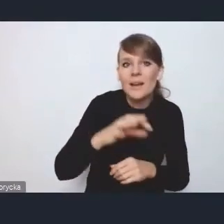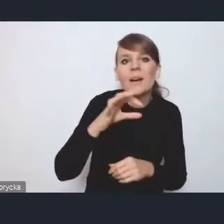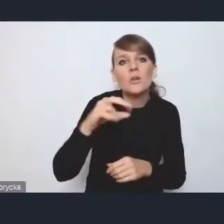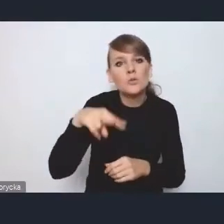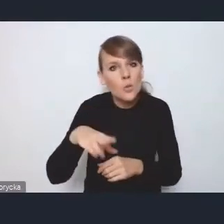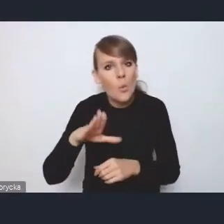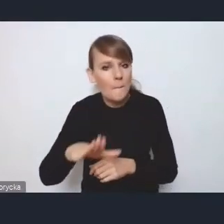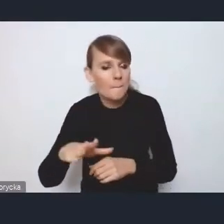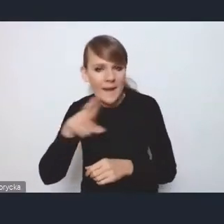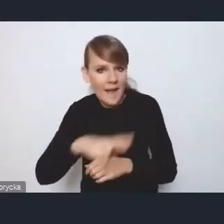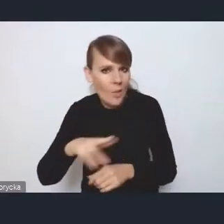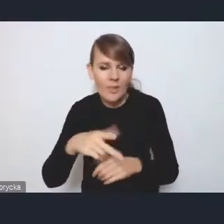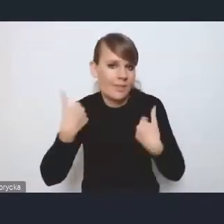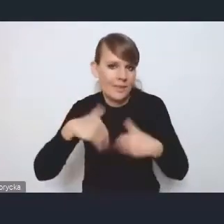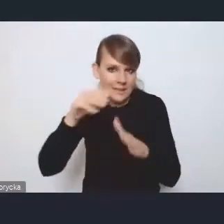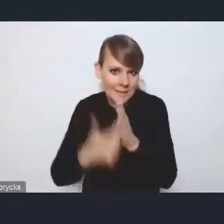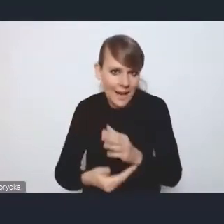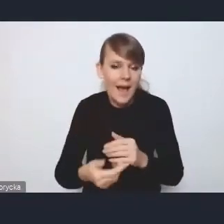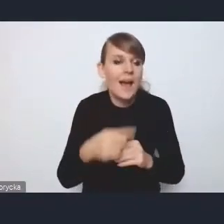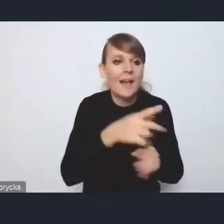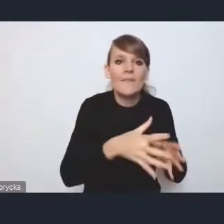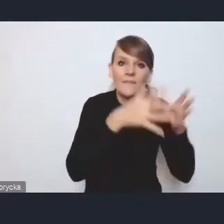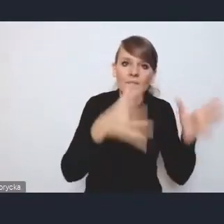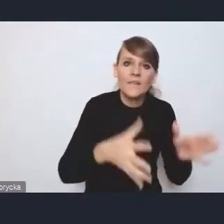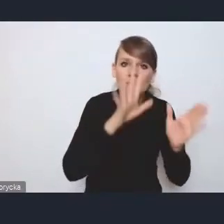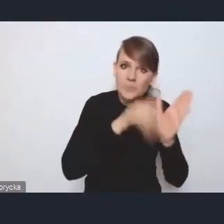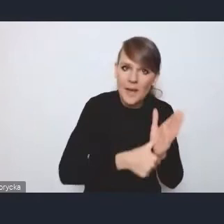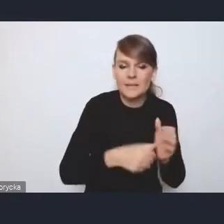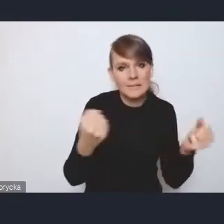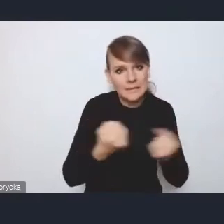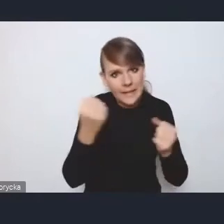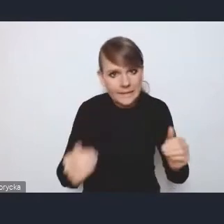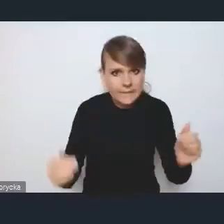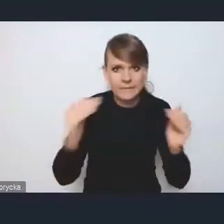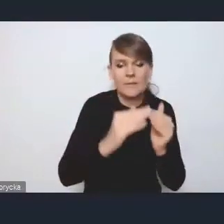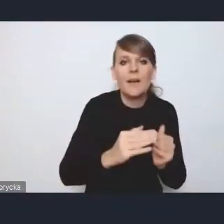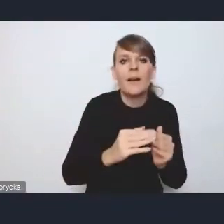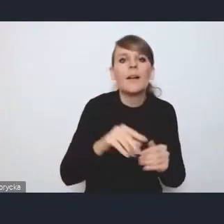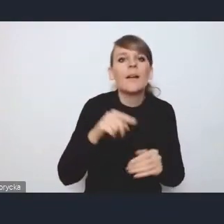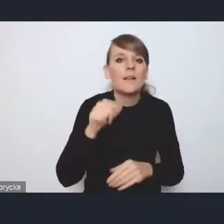tylko jakoś starały się od tych największych ośrodków doszusować. Z tych aspektów bardzo mi się podoba,